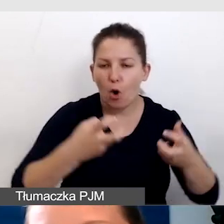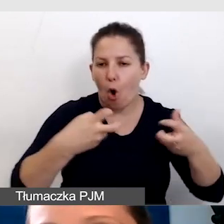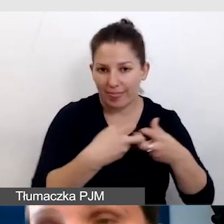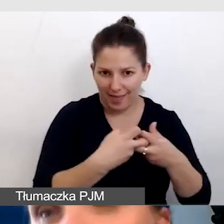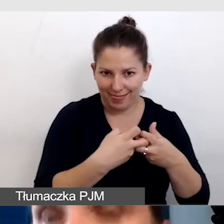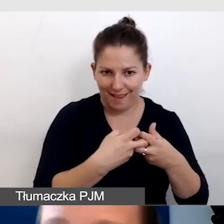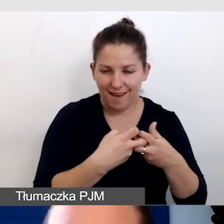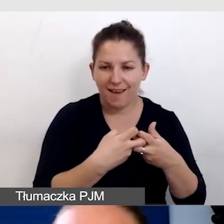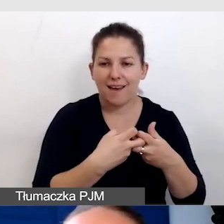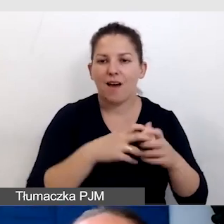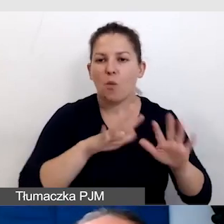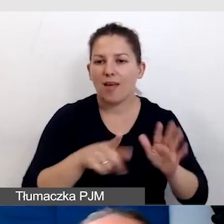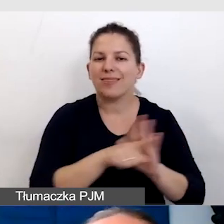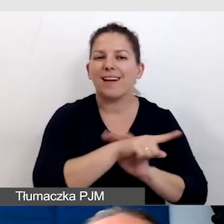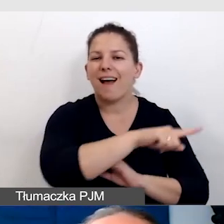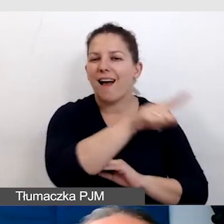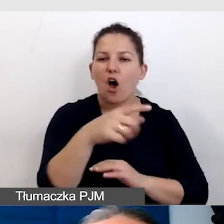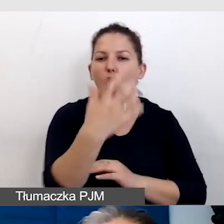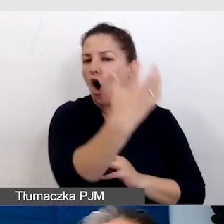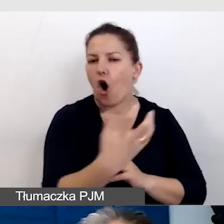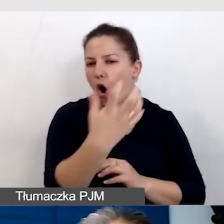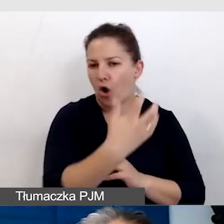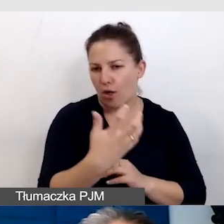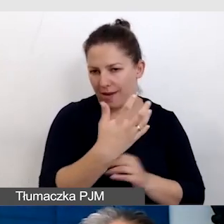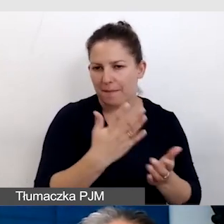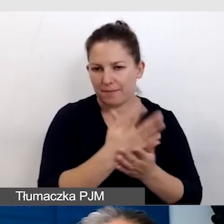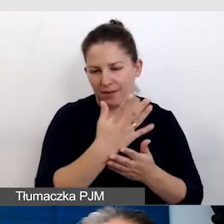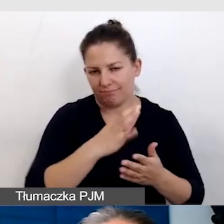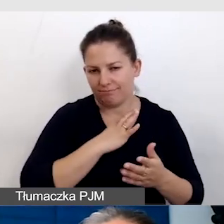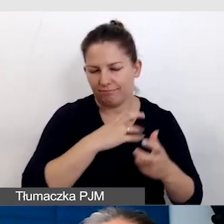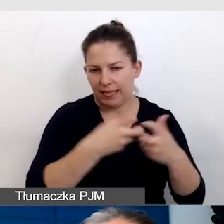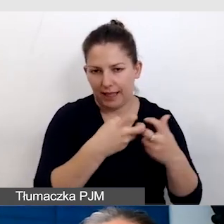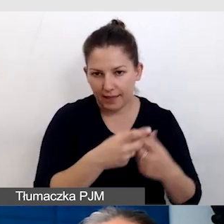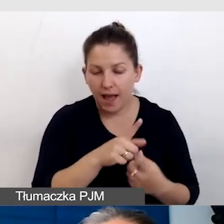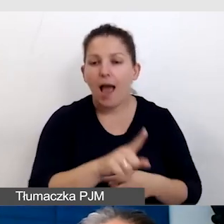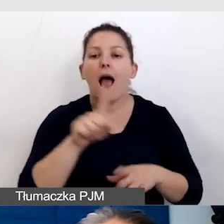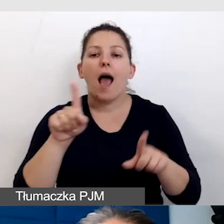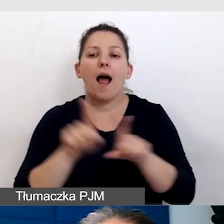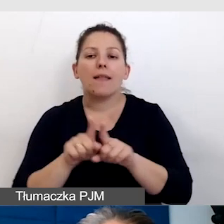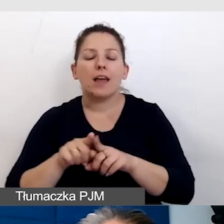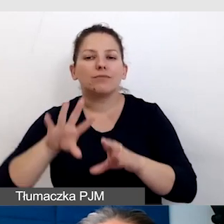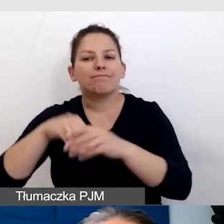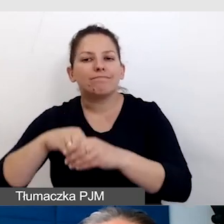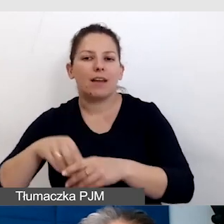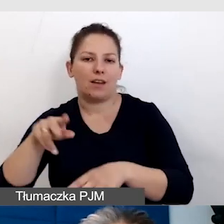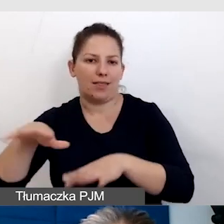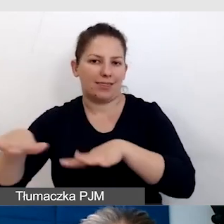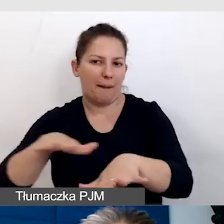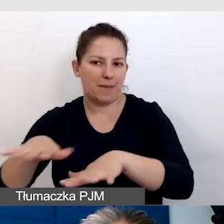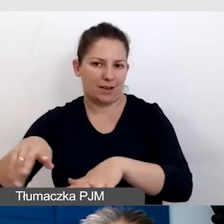czyli dla tych, którzy oglądają to na swoich ekranach, ale też dla uczestników wydarzenia, którzy są na miejscu.